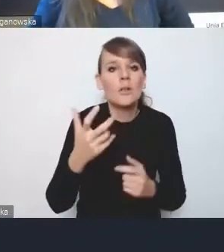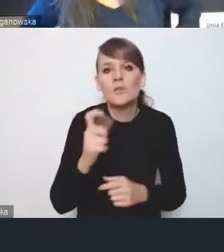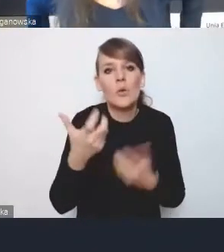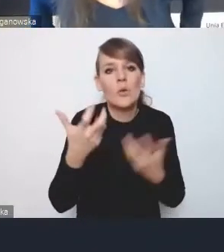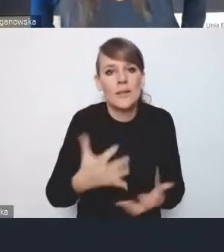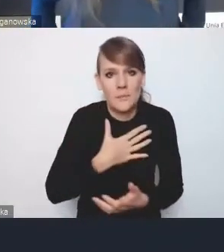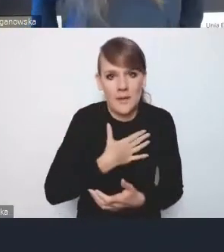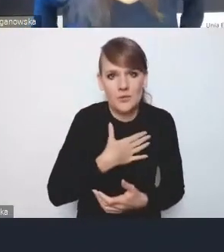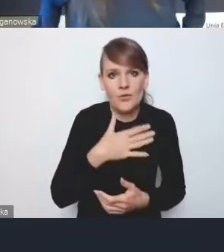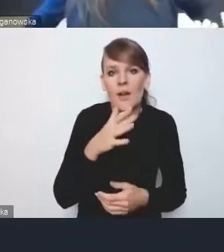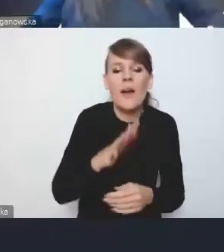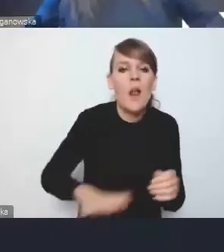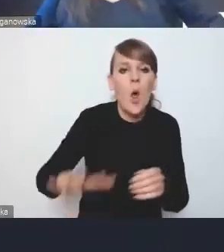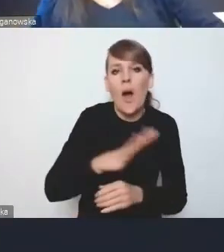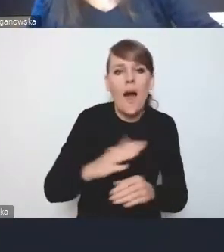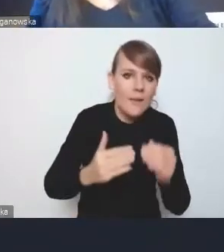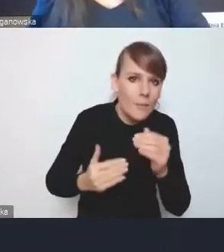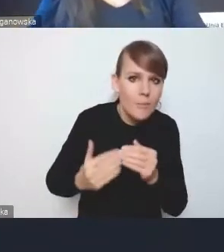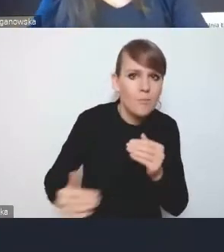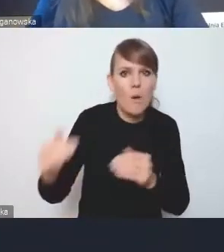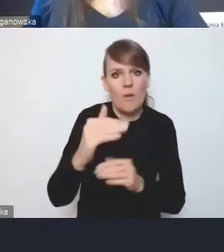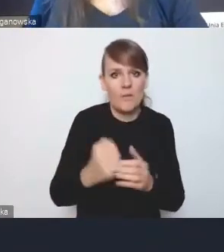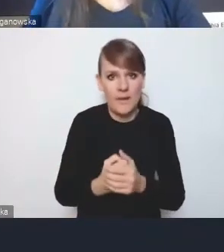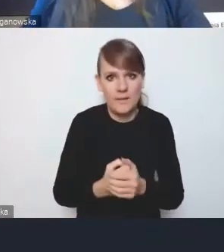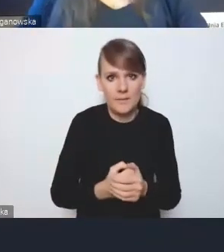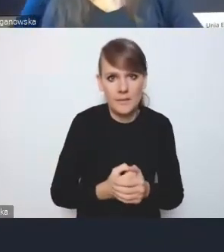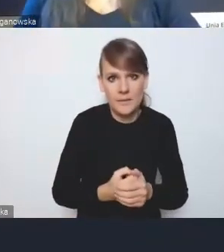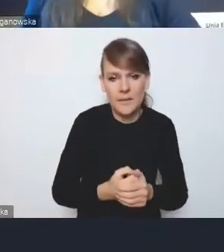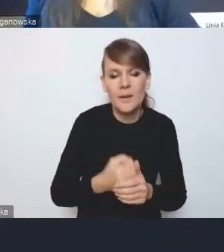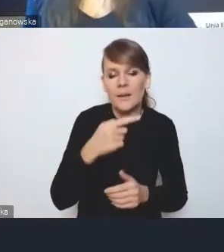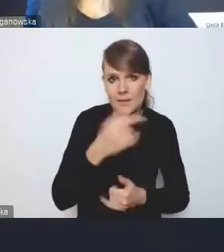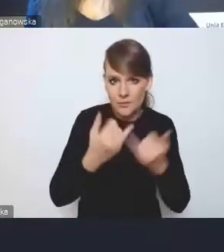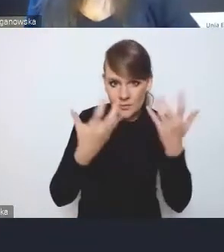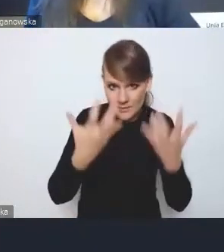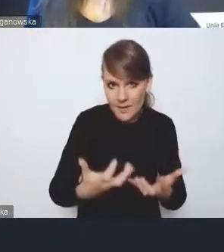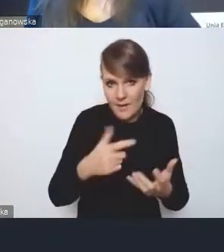jeśli będziemy przeprowadzać reformę wzmacniającą współpracę, które elementy przestrzenne,